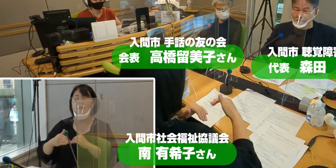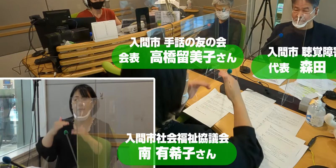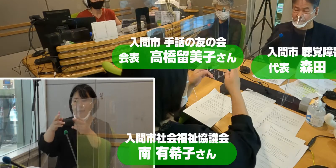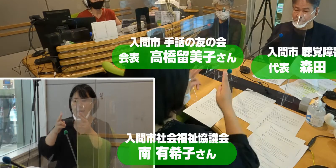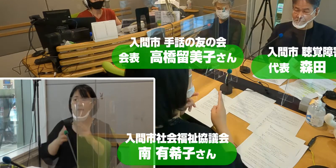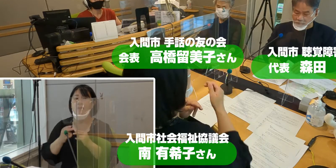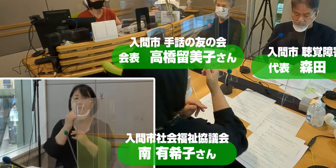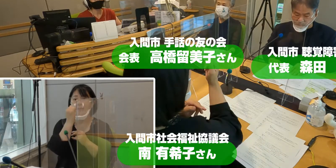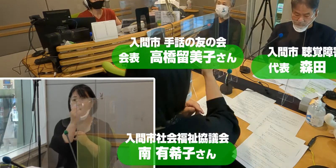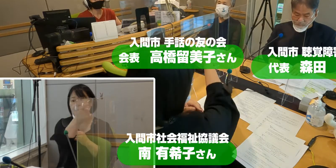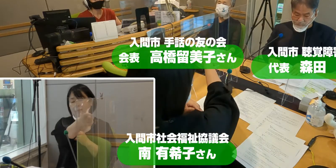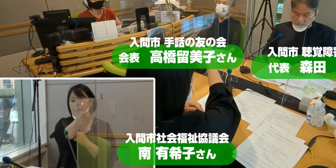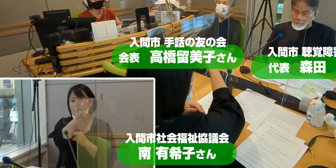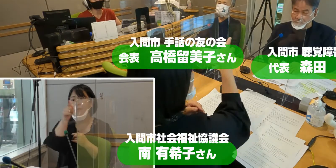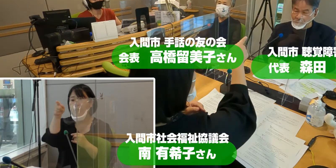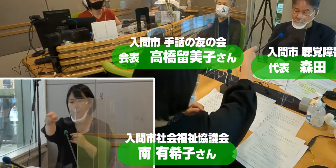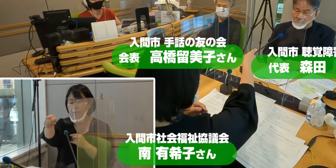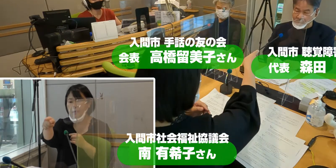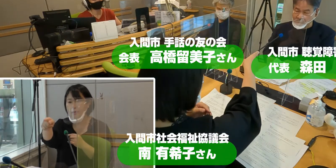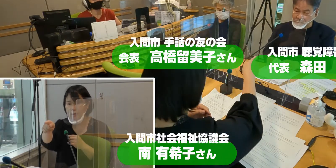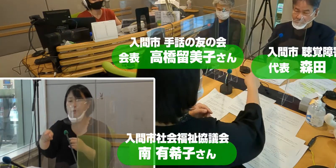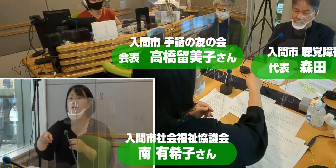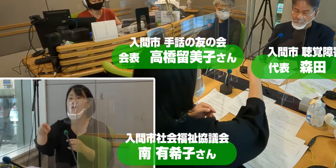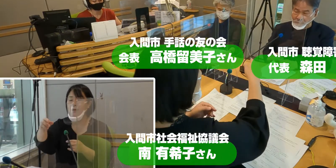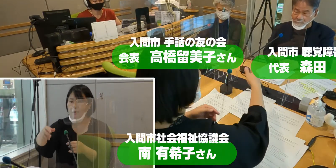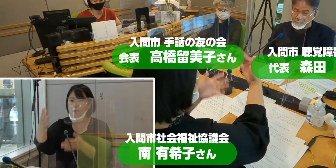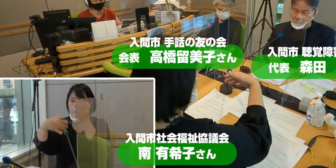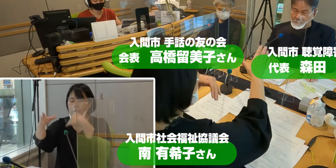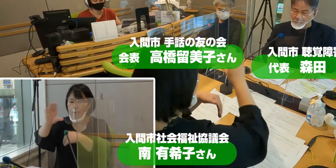そして森田さんの言葉を読み取っていただきますのは、